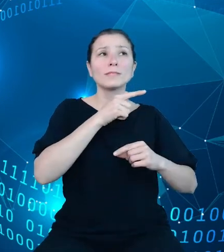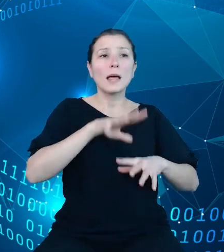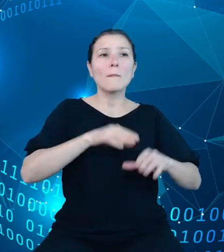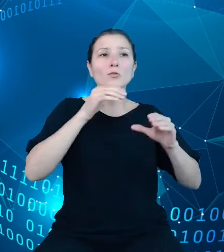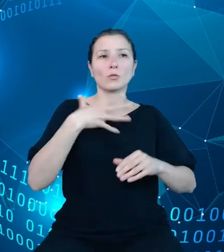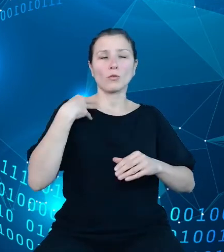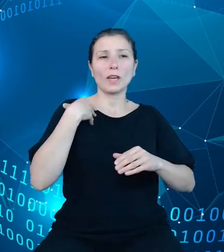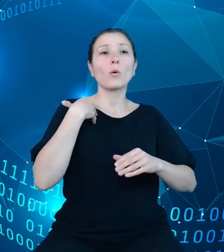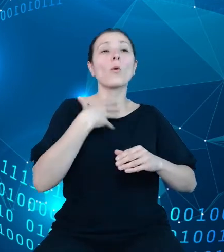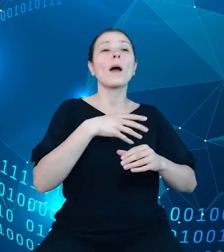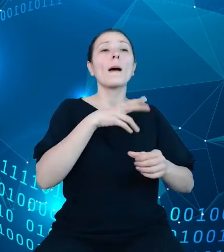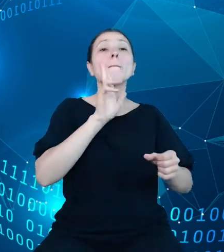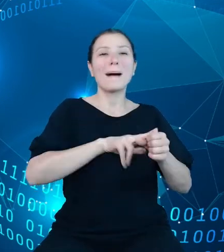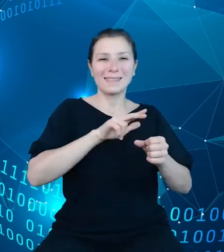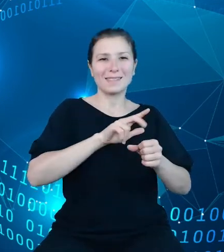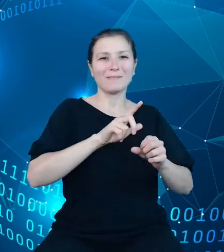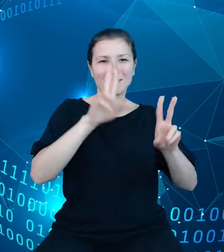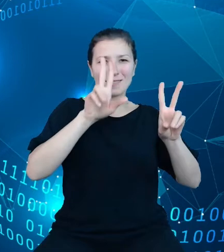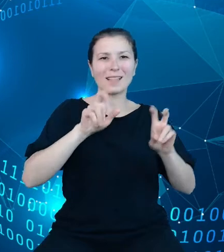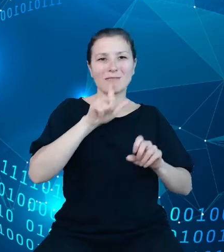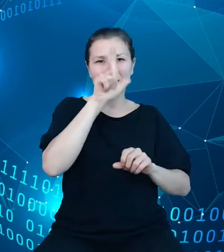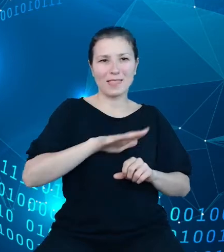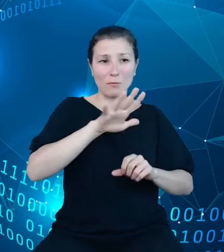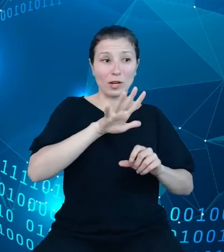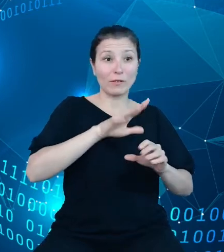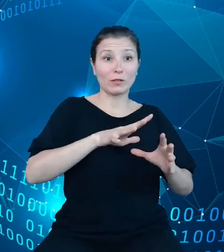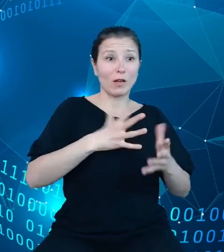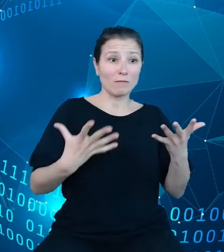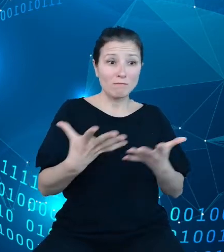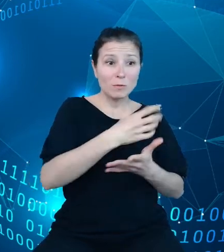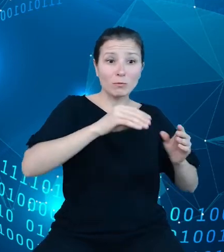Wszystkie te dane trafią do struktur dziedzinowych baz wiedzy. Wyodrębniono